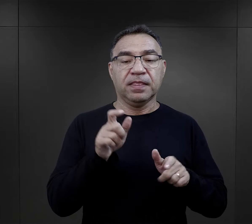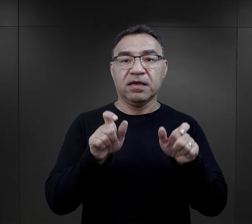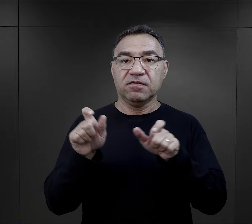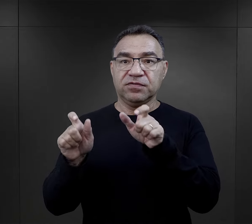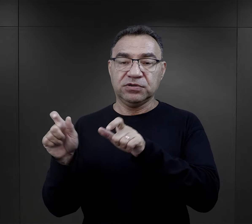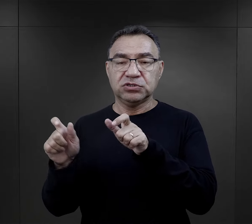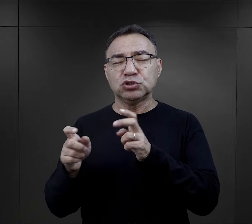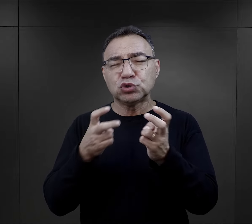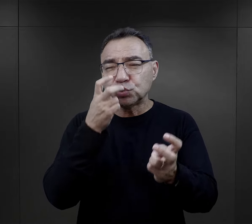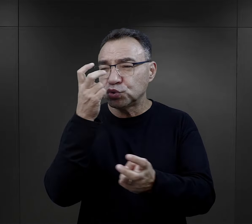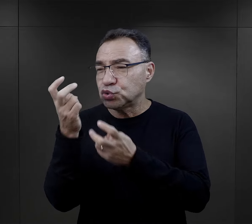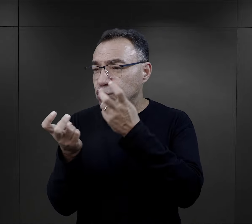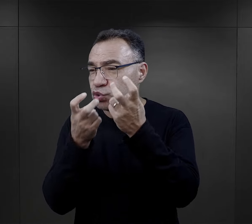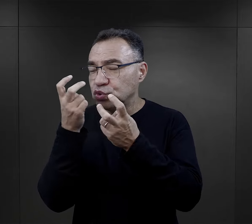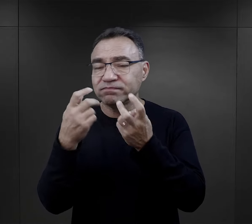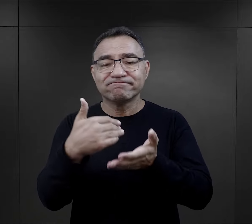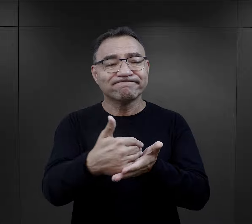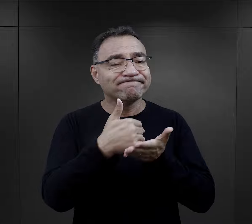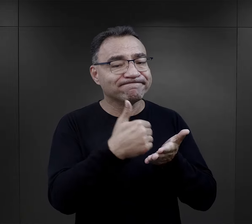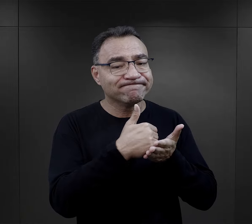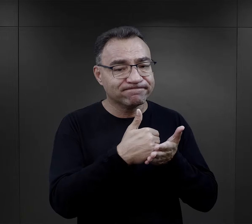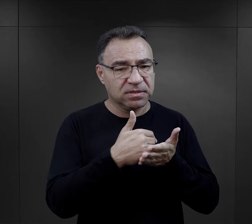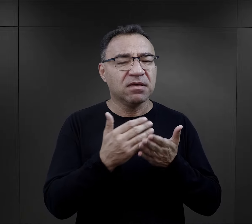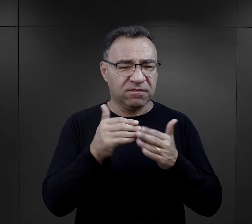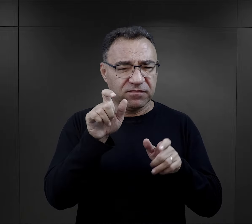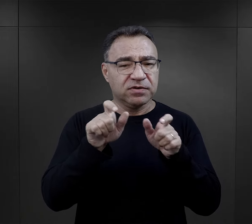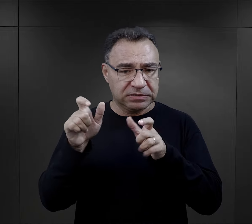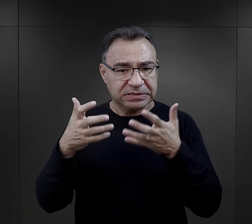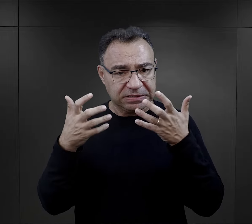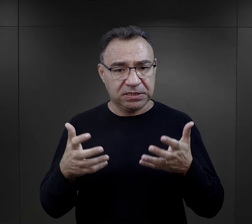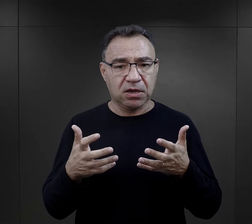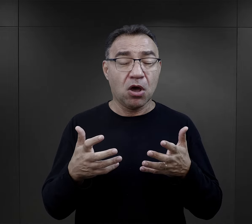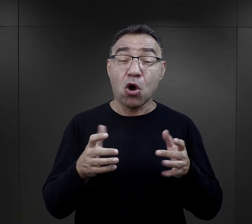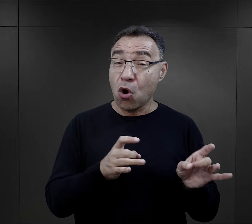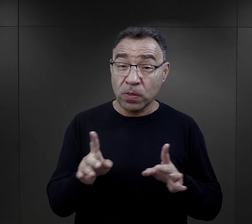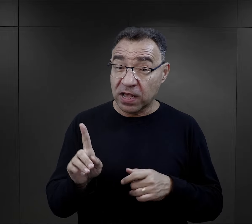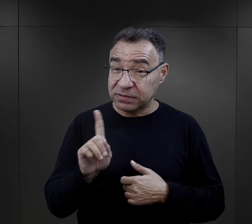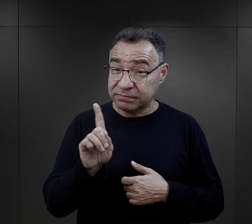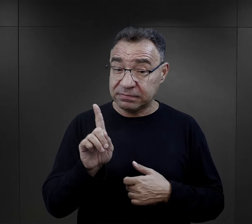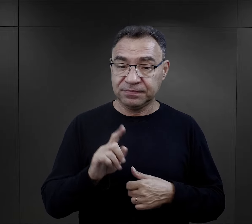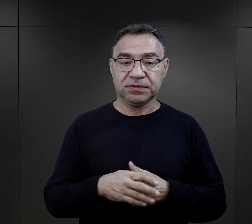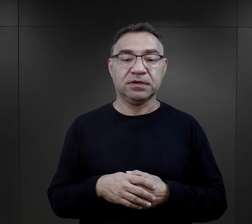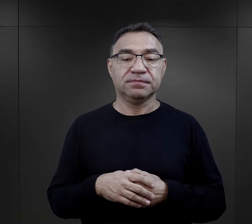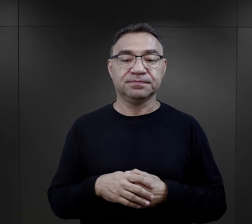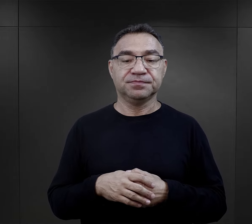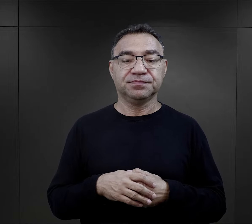Więźniowie szukali wsparcia, większość z nich, chociaż nie od razu.